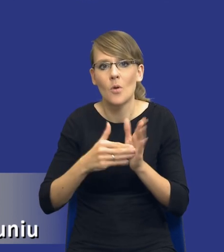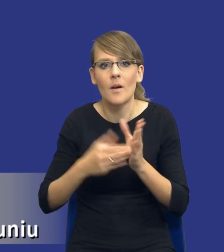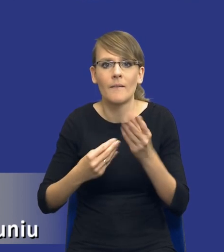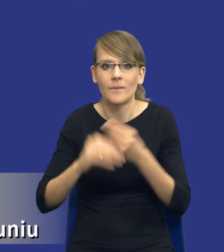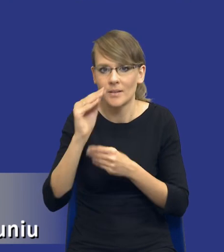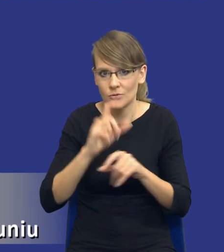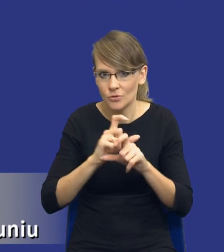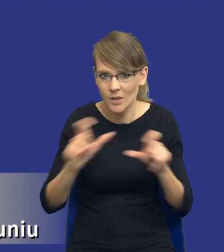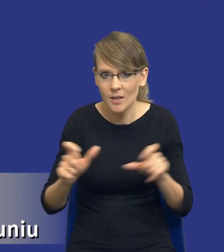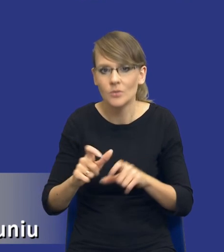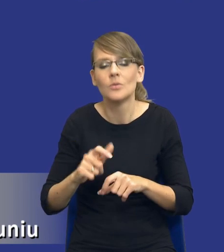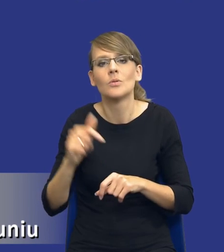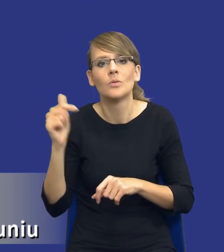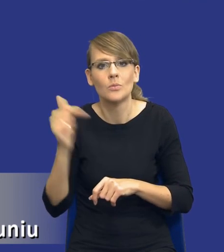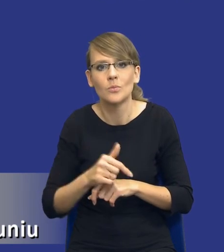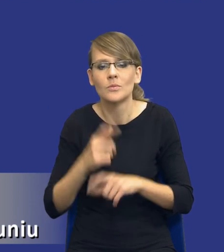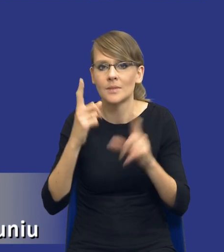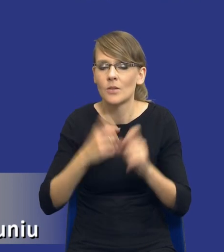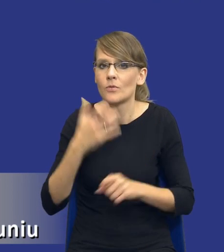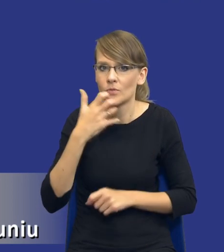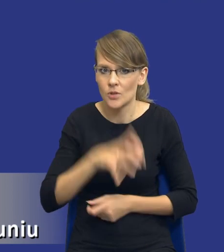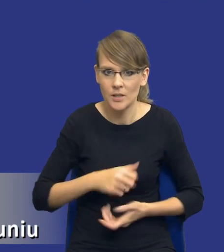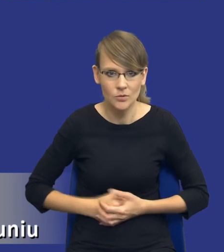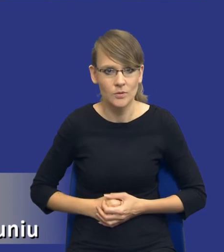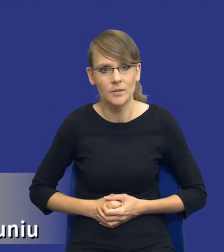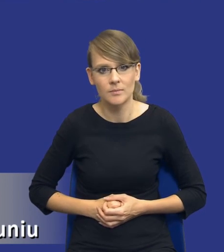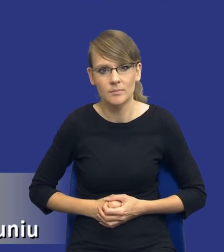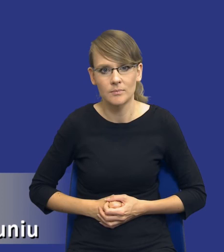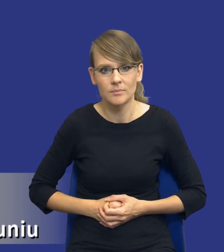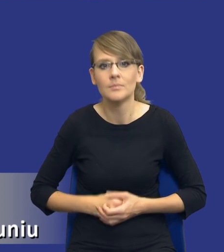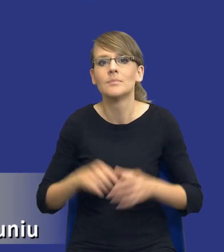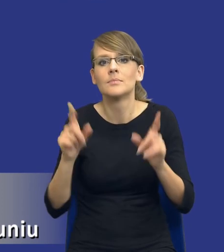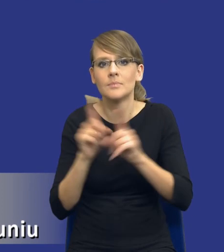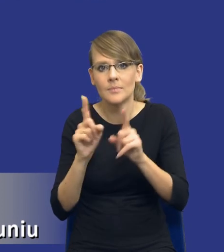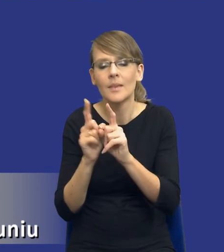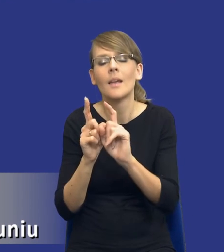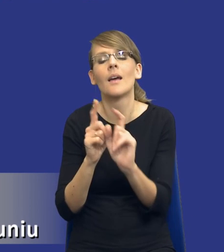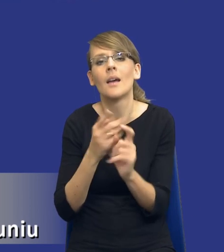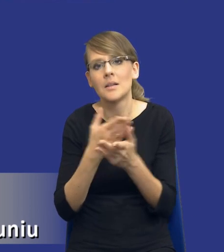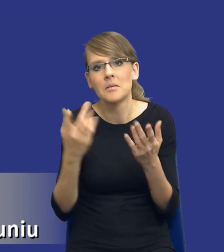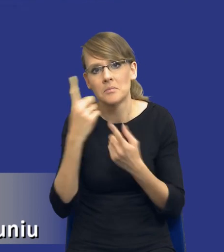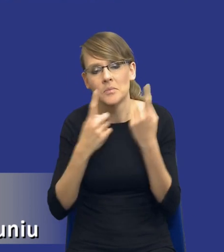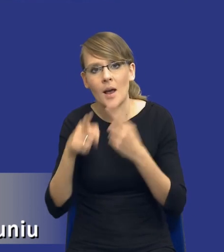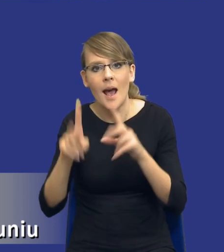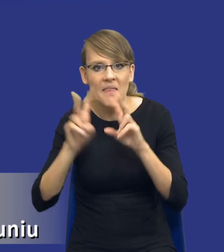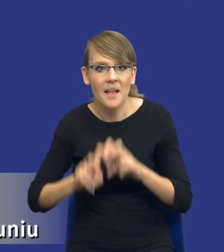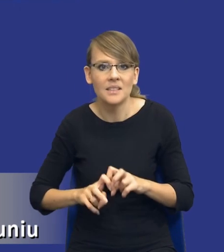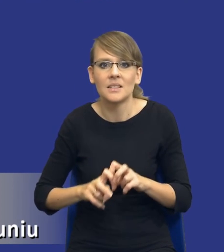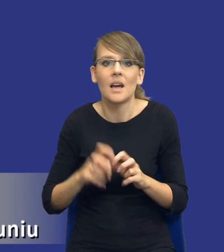W związku z tym trzeba będzie zacząć je wcześniej. Pojawiają się też takie poglądy, że taką analizę w zasadzie się robi